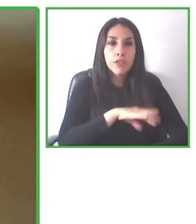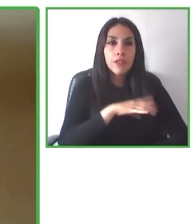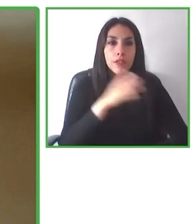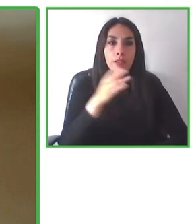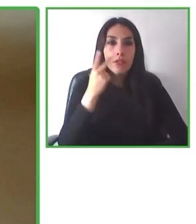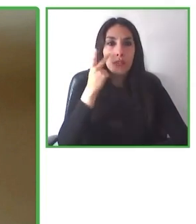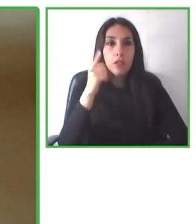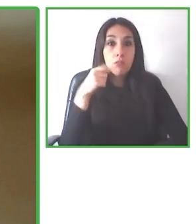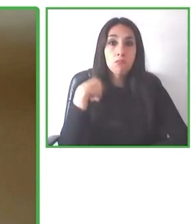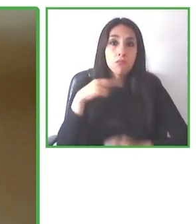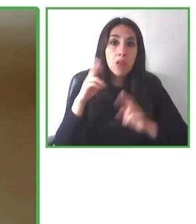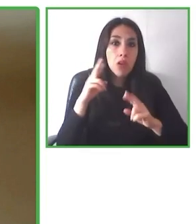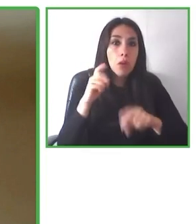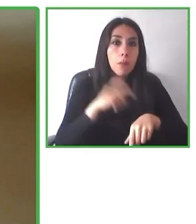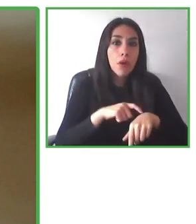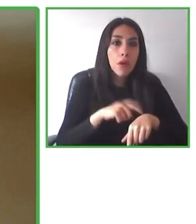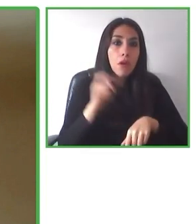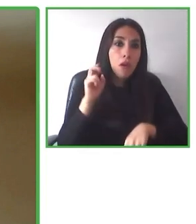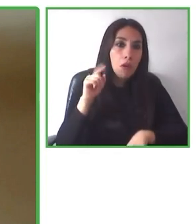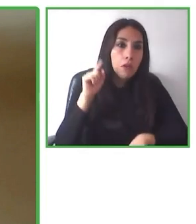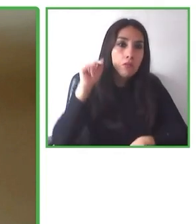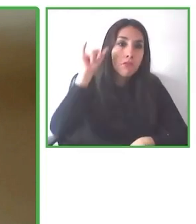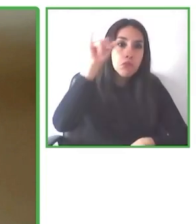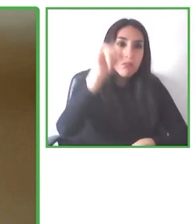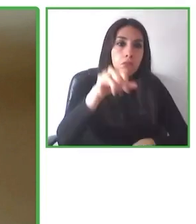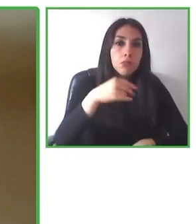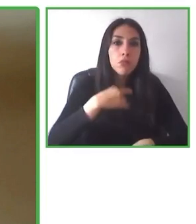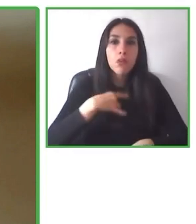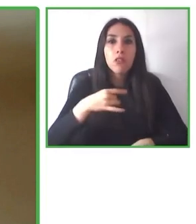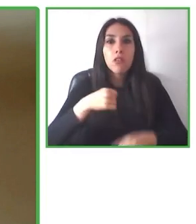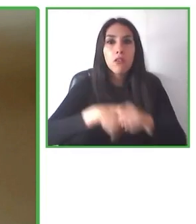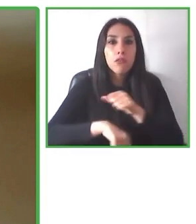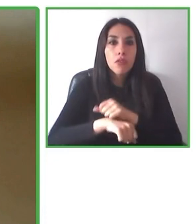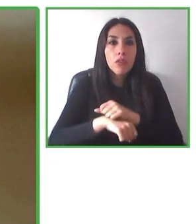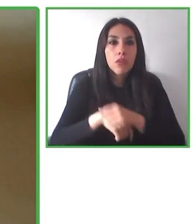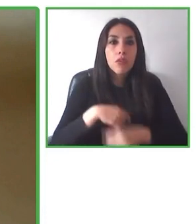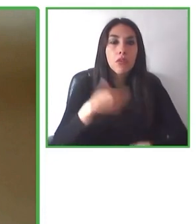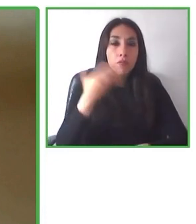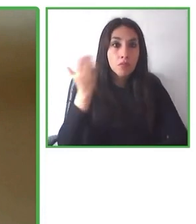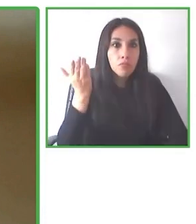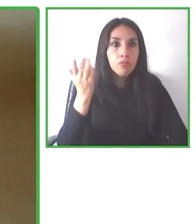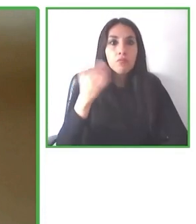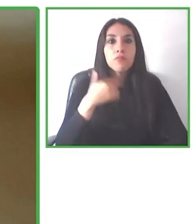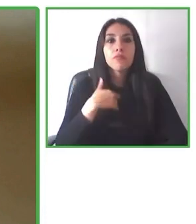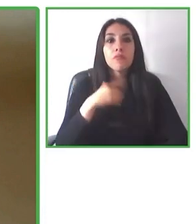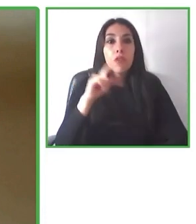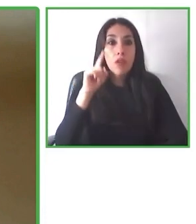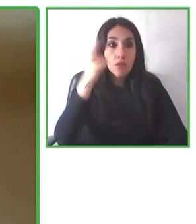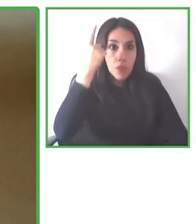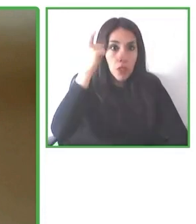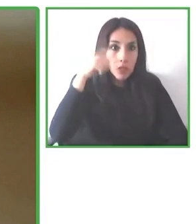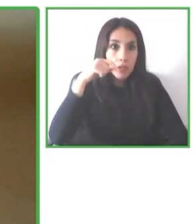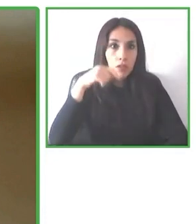Andrés, muchísimas gracias. Enhorabuena por la iniciativa, me ha parecido espectacular y algo así como te comentaba era era necesario.